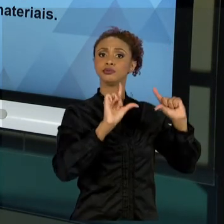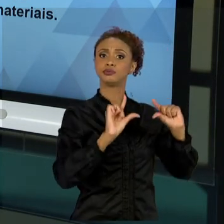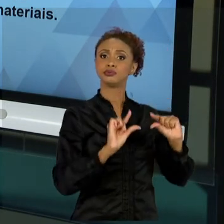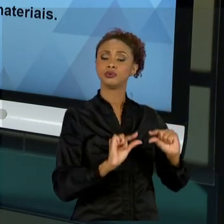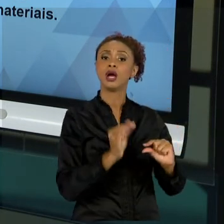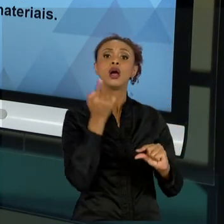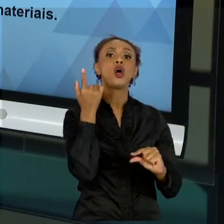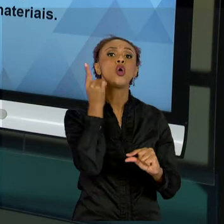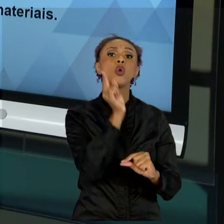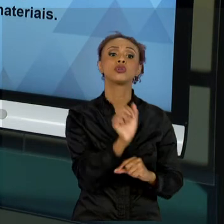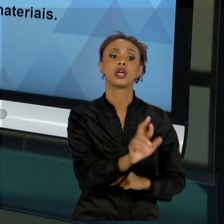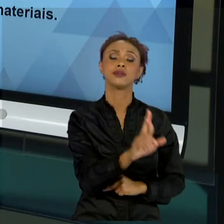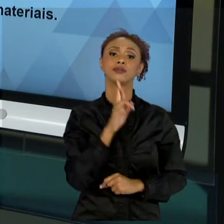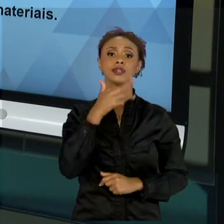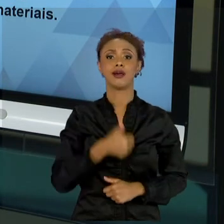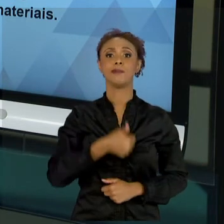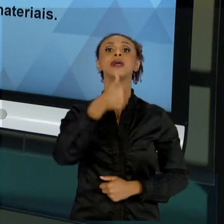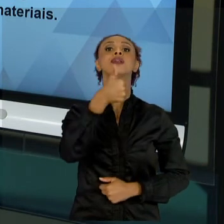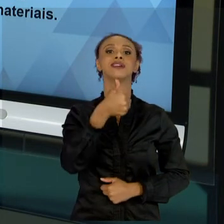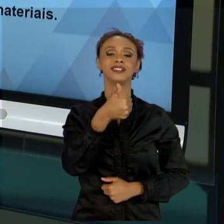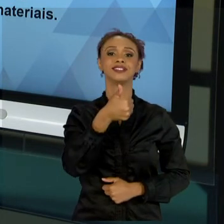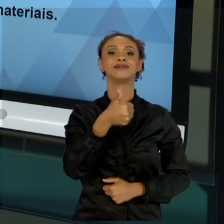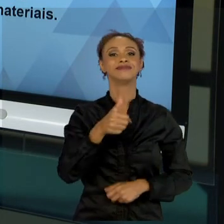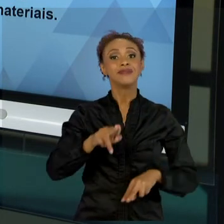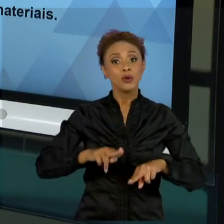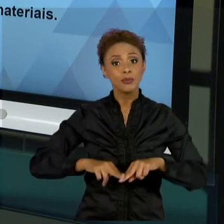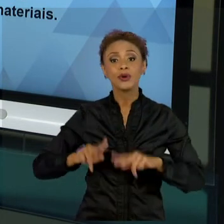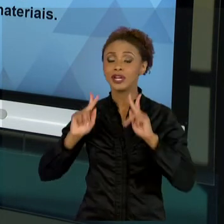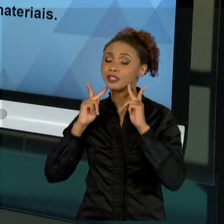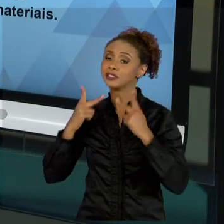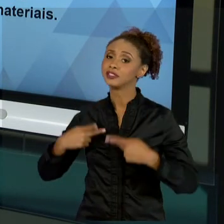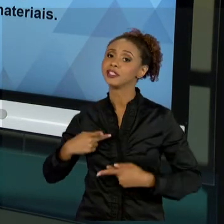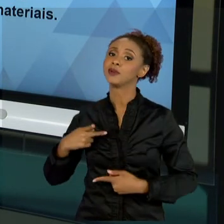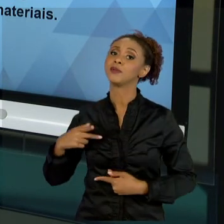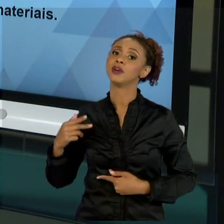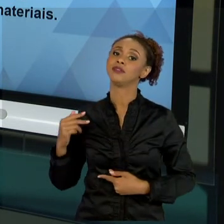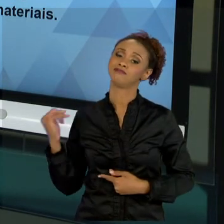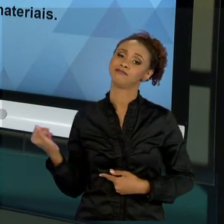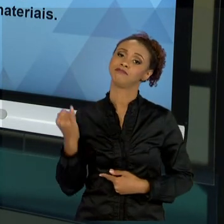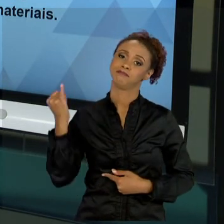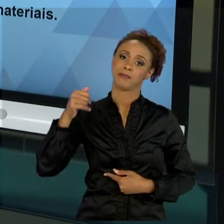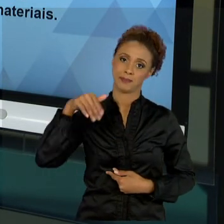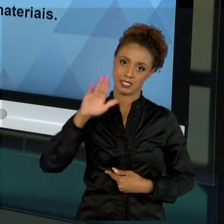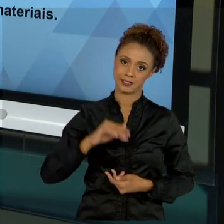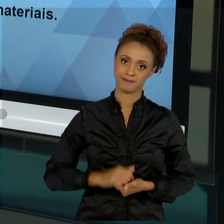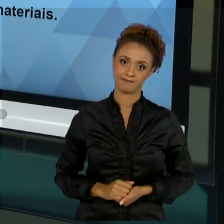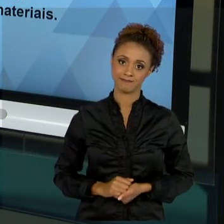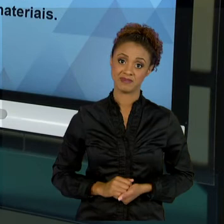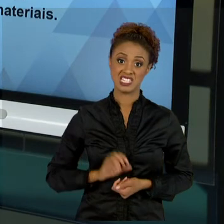A PARTE MAIS IMPORTANTE DE NÓS, GESTORES ADMINISTRATIVOS. SEM PESSOAS, NÓS NÃO VAMOS